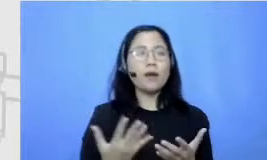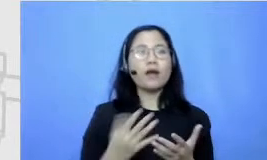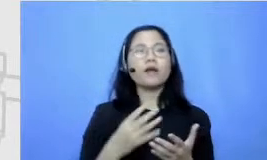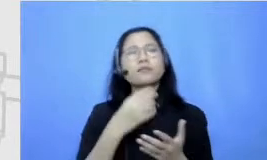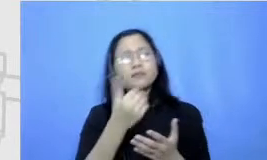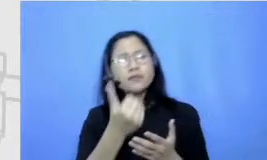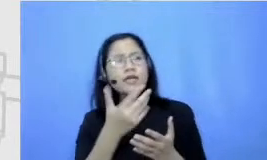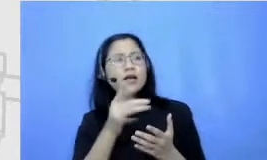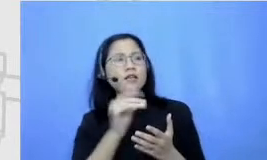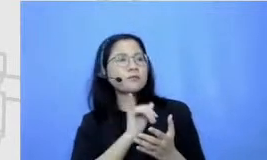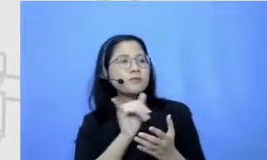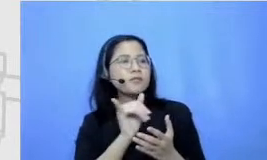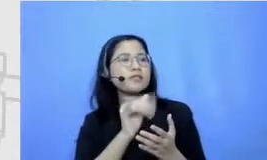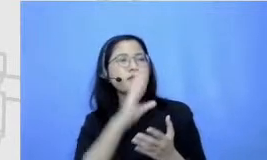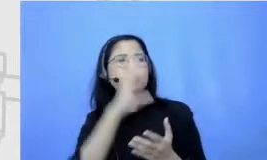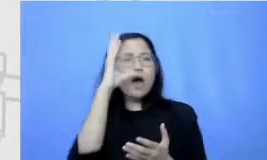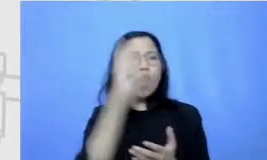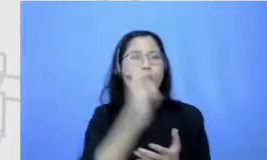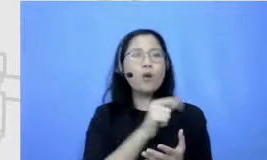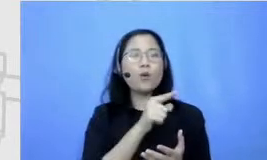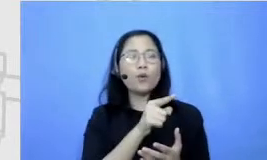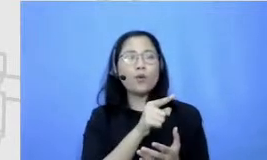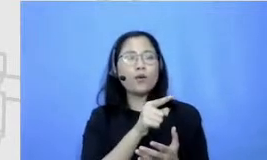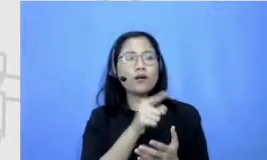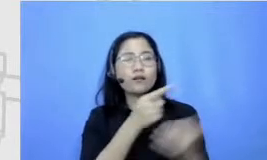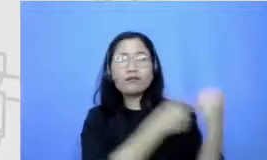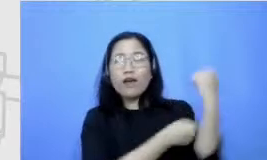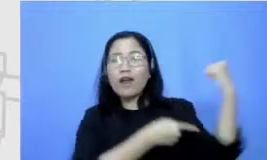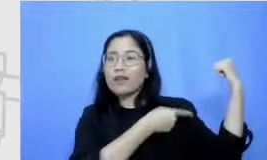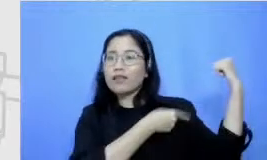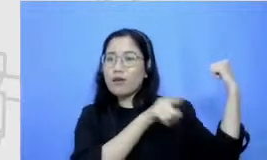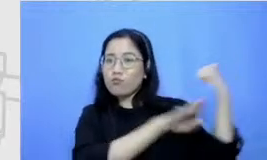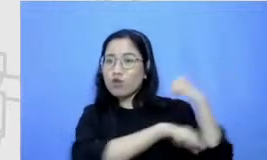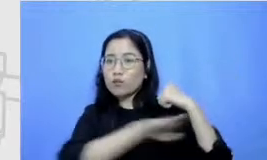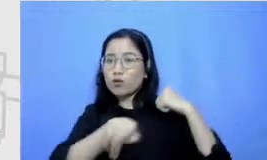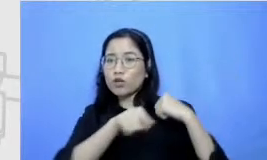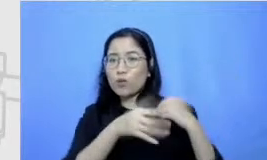kayak bisa mengidentifikasi apa talenta dari murid tersebut dan mempersilahkan murid untuk